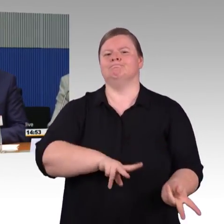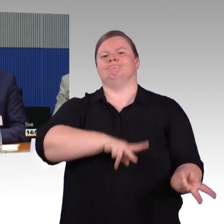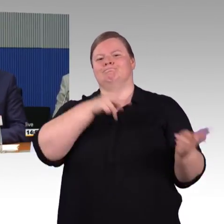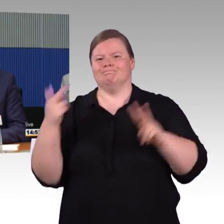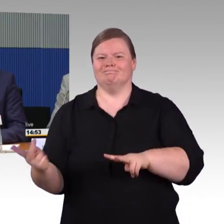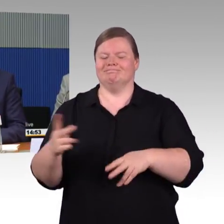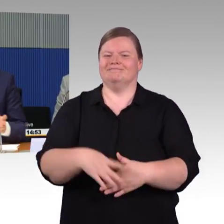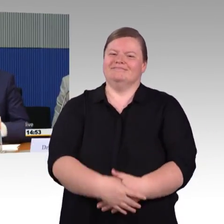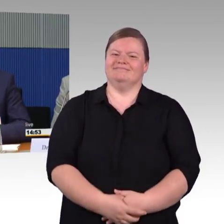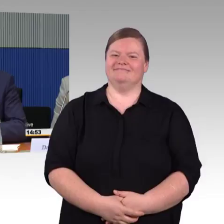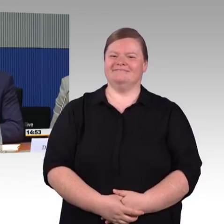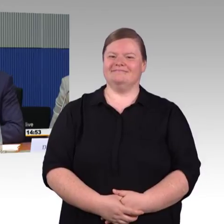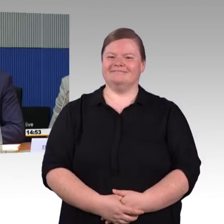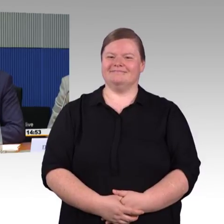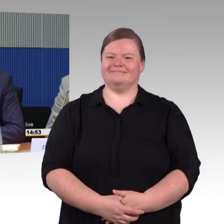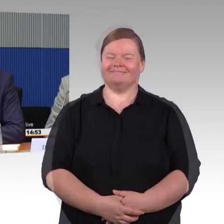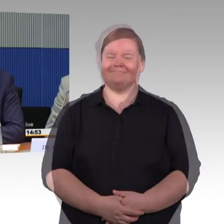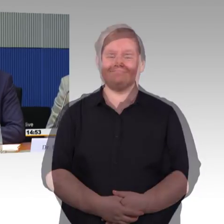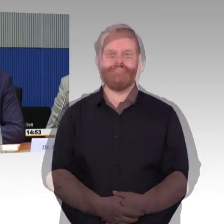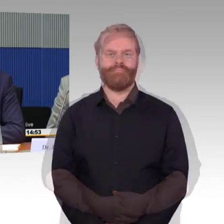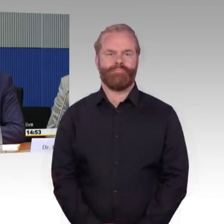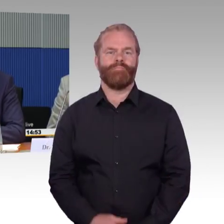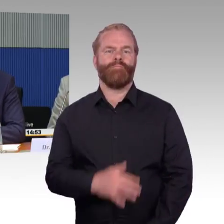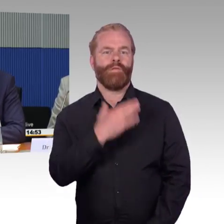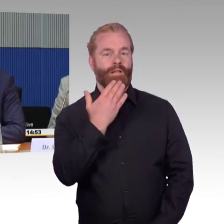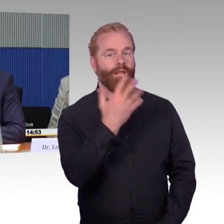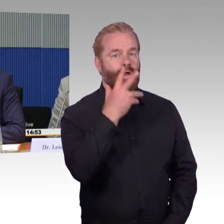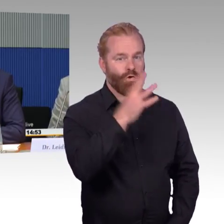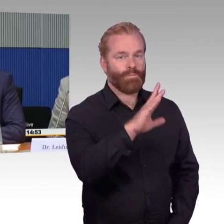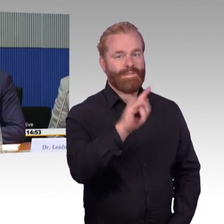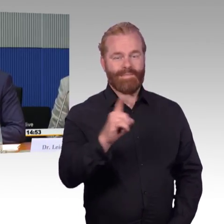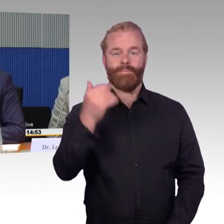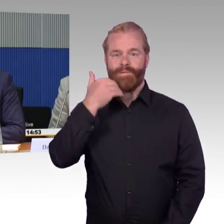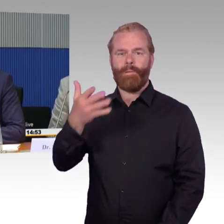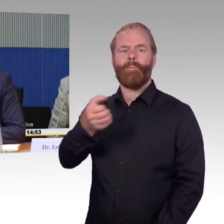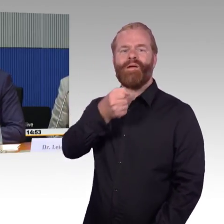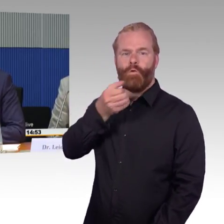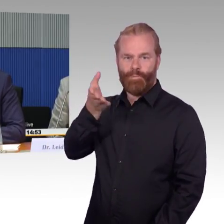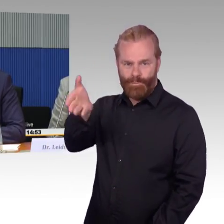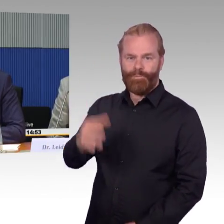die wir umsetzen können. Wir haben gerade die Diskussion rausgehört, bauen geht nie schnell, das muss gut geplant werden